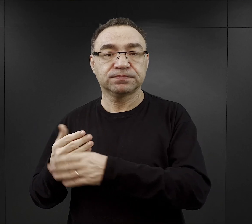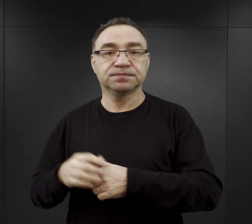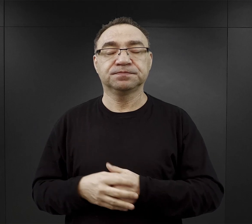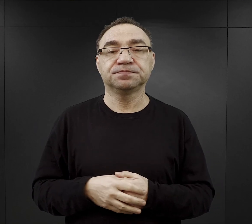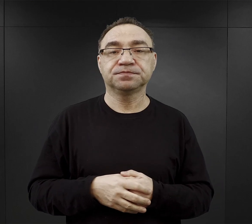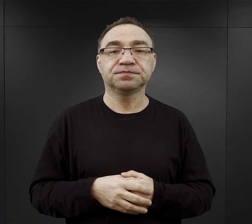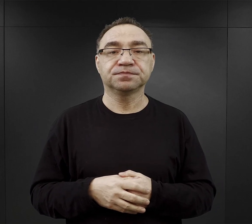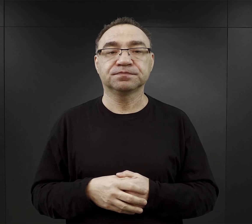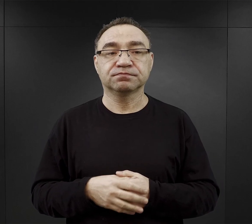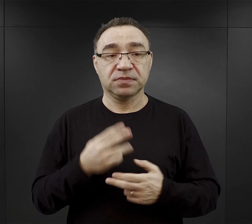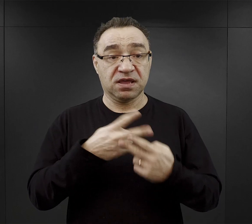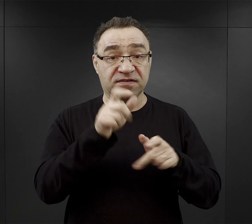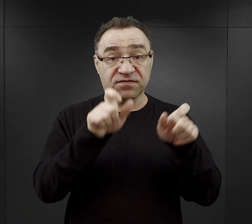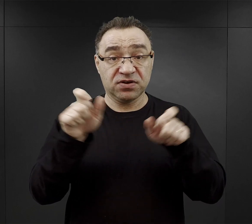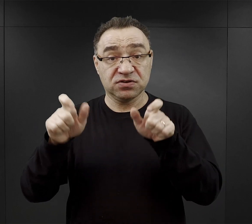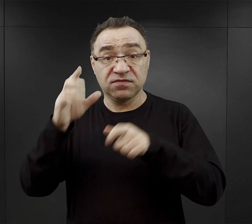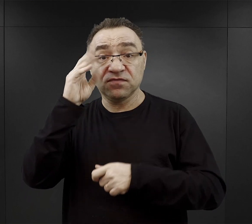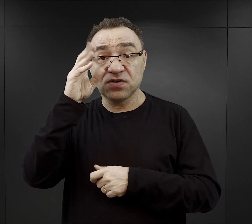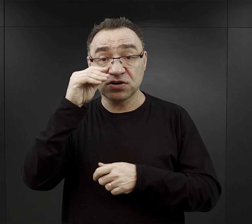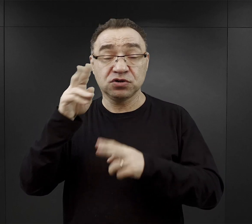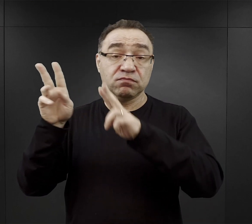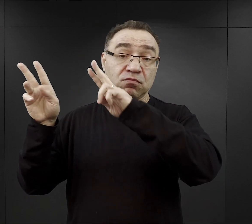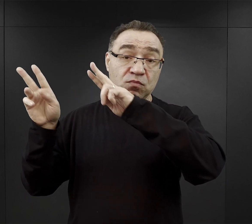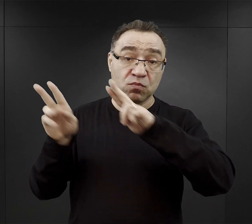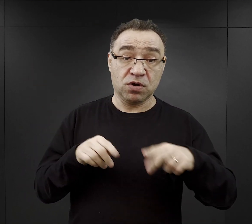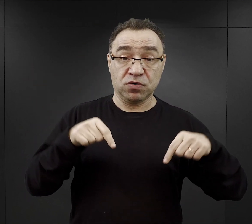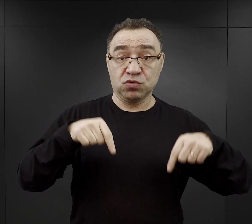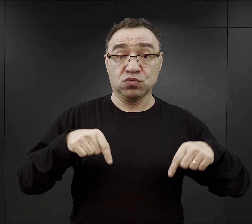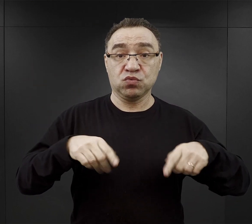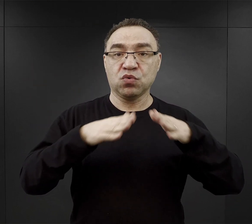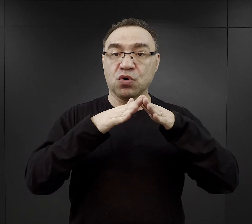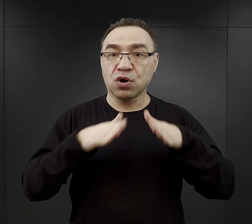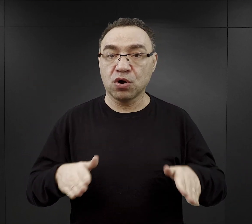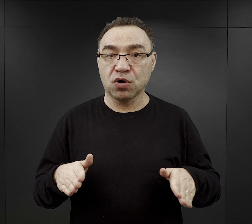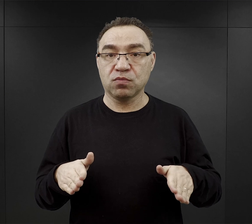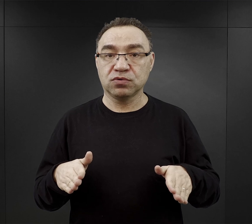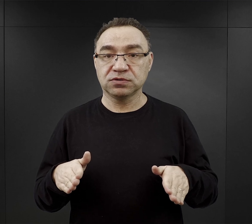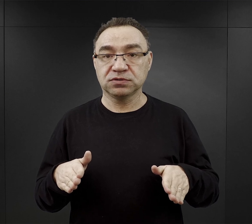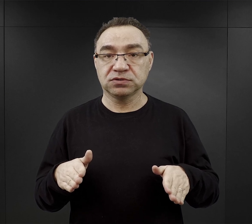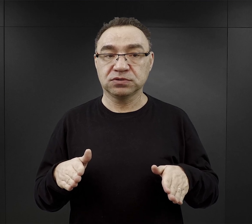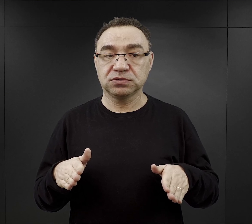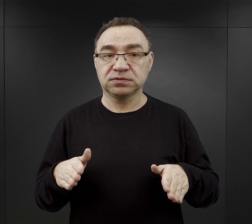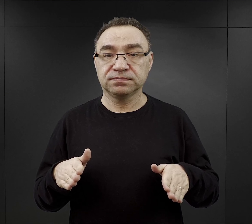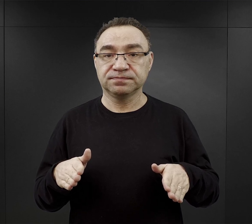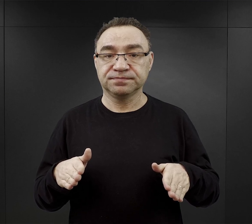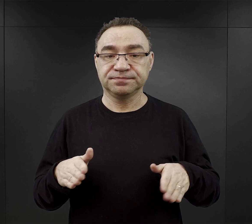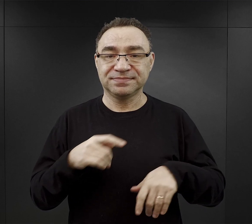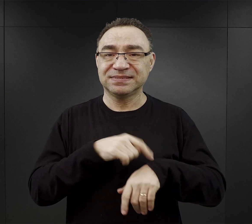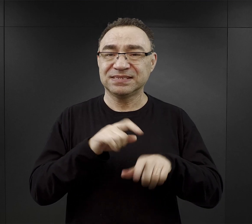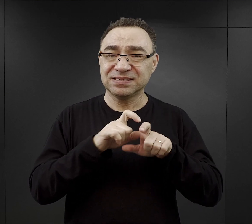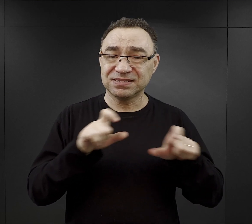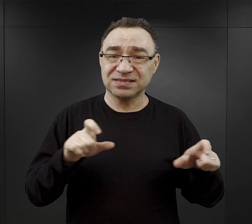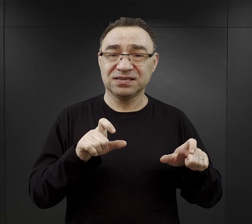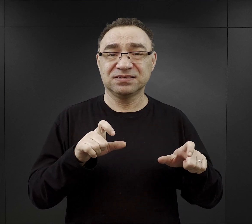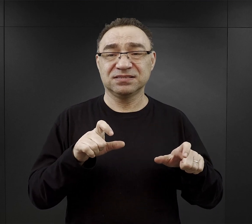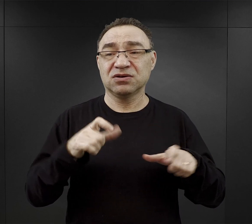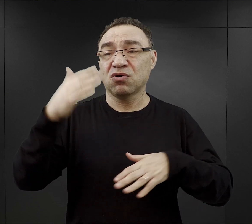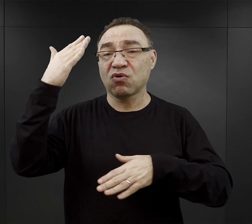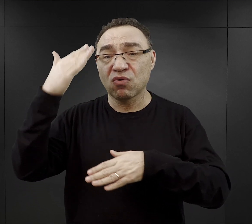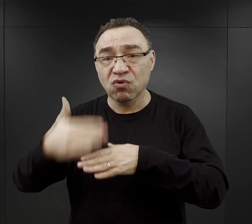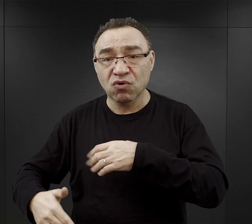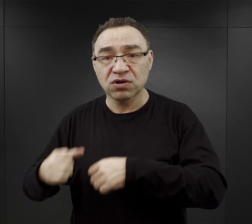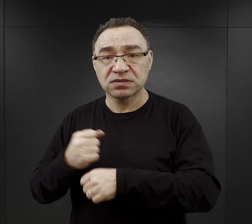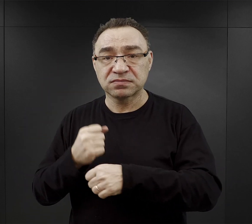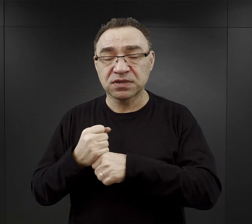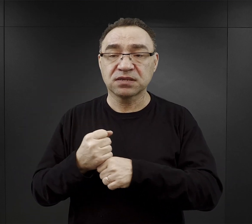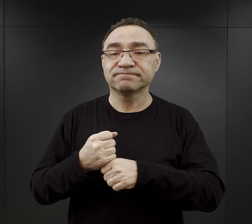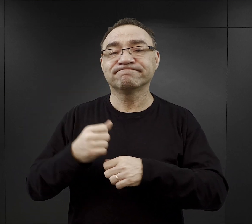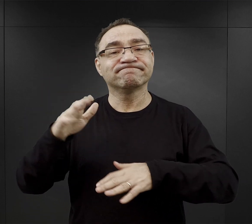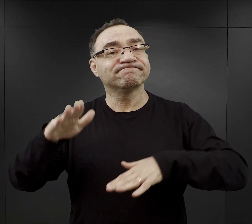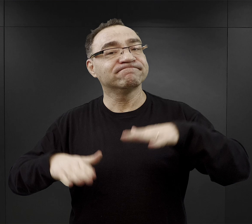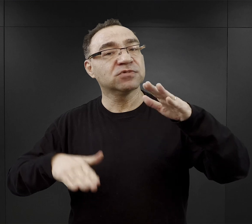Więźniowie wieczorem wracali do obozu i to też czas powrotu, czas końca pracy i powrotu do obozu zależał od pory roku.